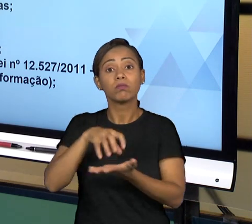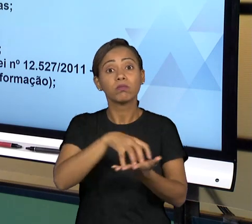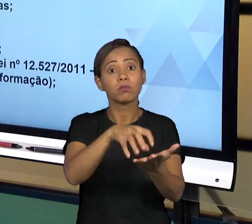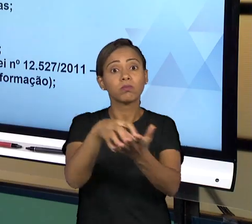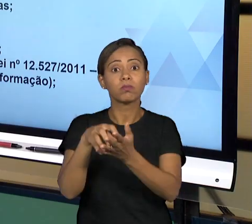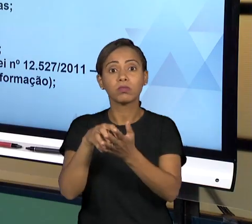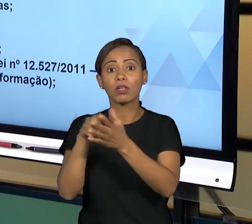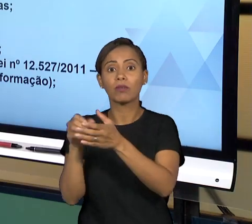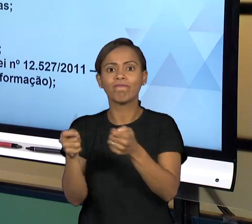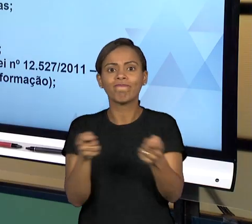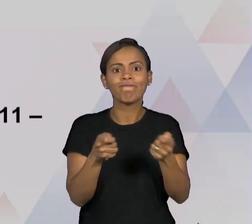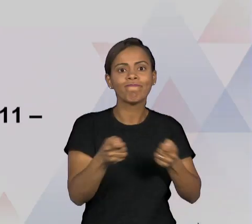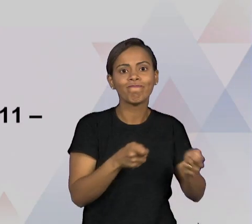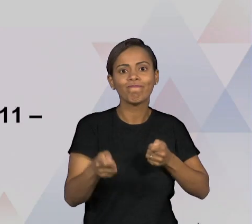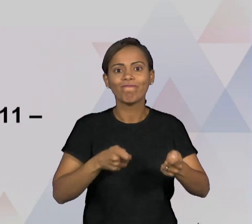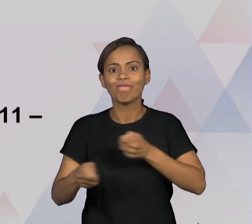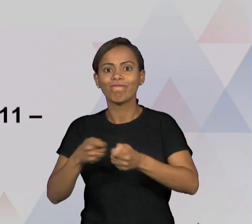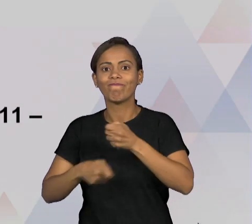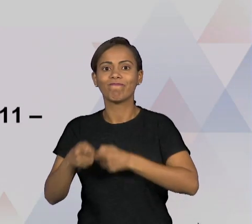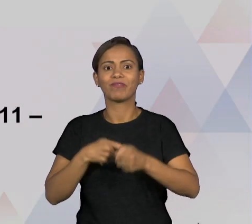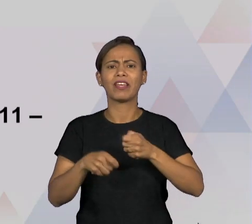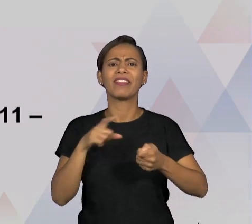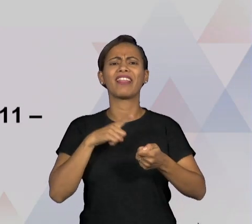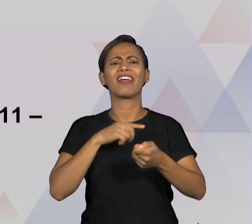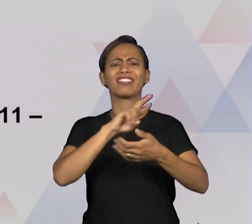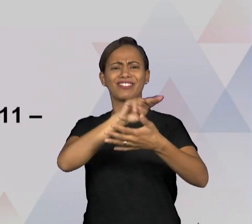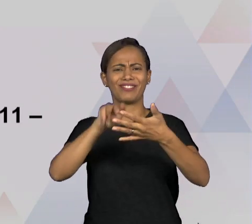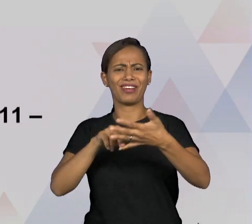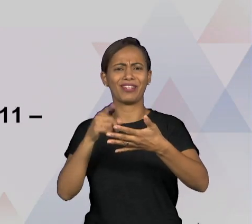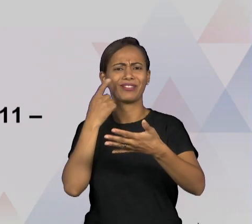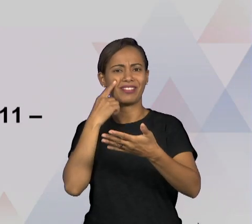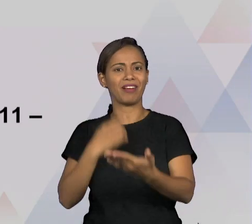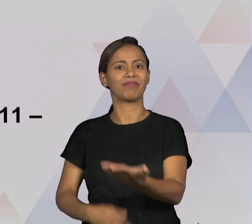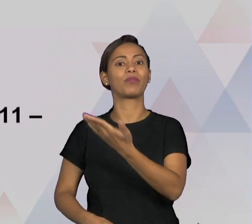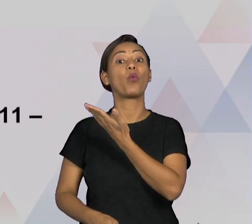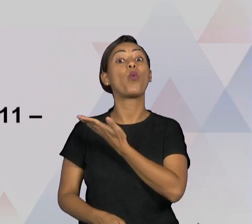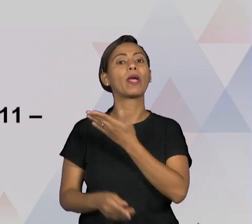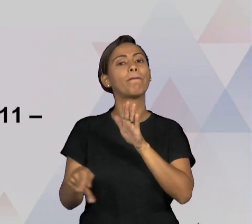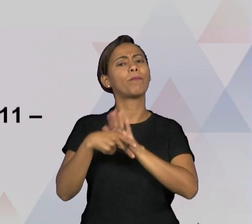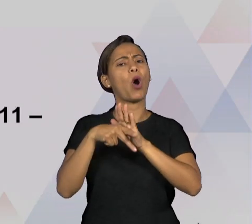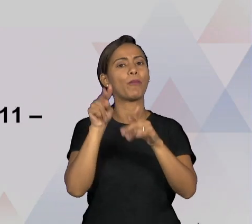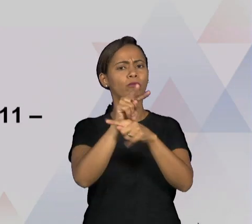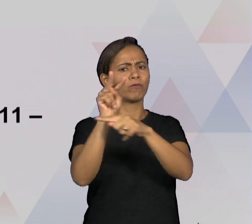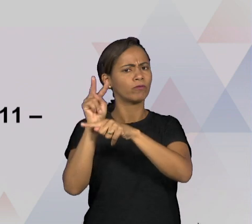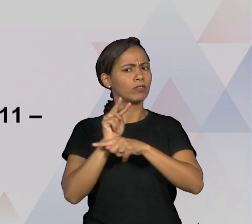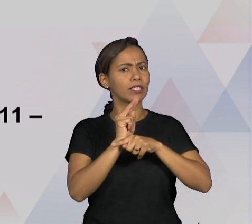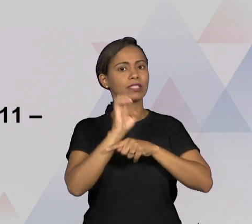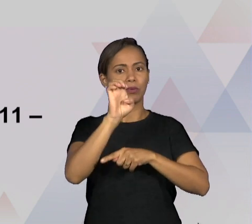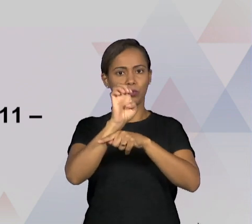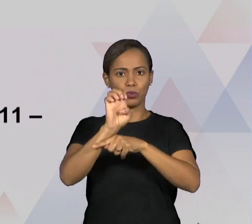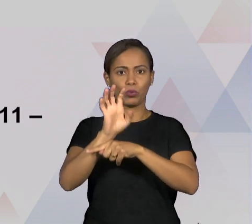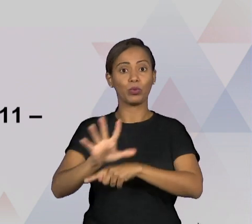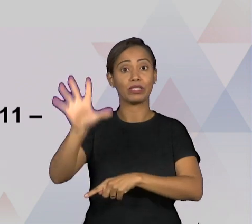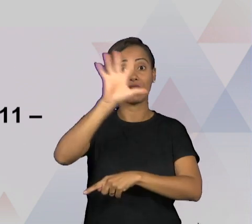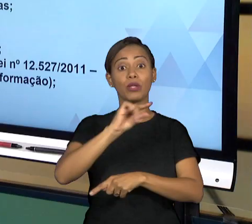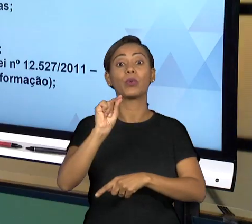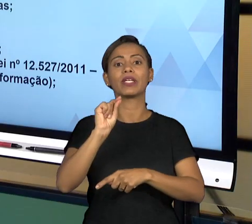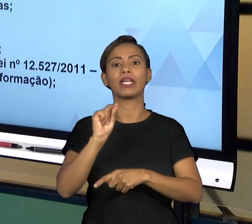ENTÃO UM DOS QUAIS A GENTE PODE CITAR QUE ATUAM NESSA FISCALIZAÇÃO DO ESTADO SÃO OS TRIBUNAIS DE CONTAS, O QUE SÃO OS TRIBUNAIS DE CONTAS? OS